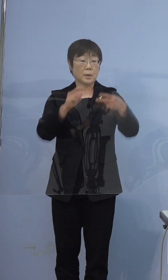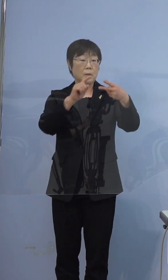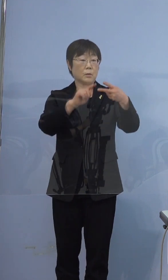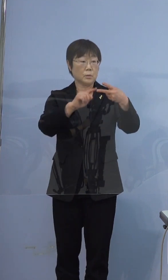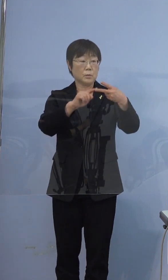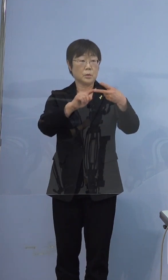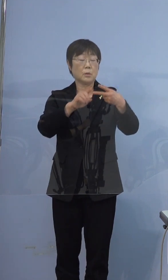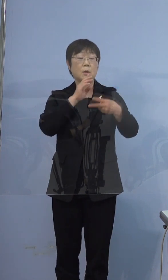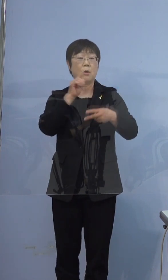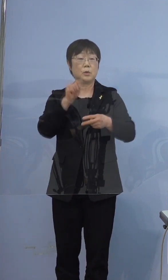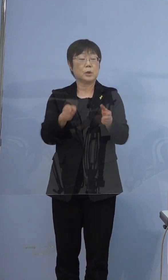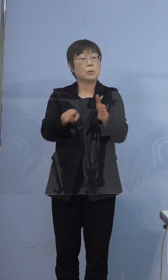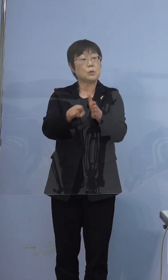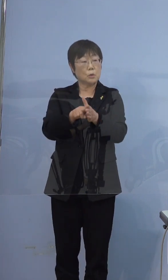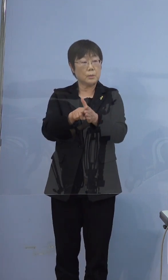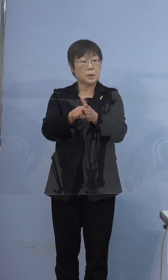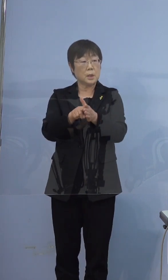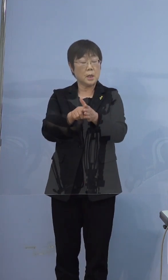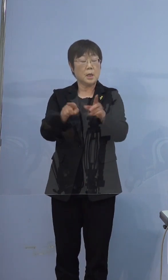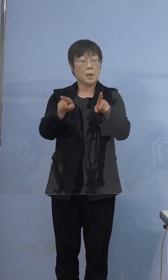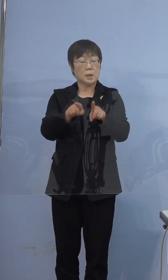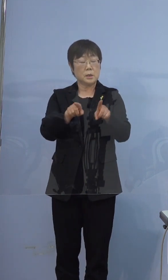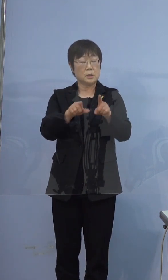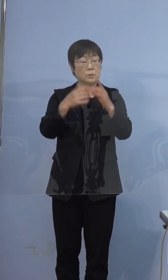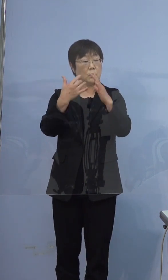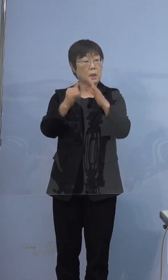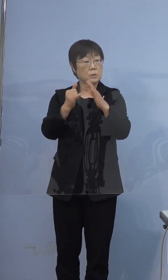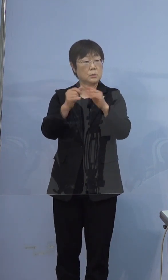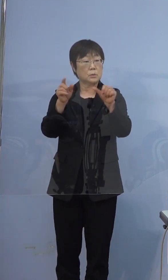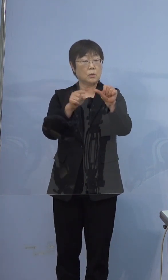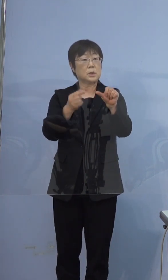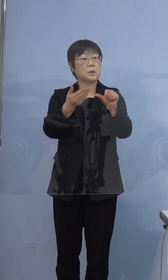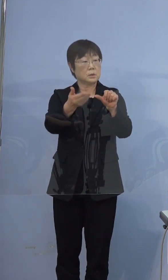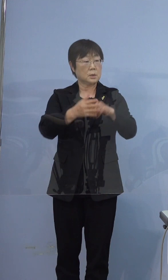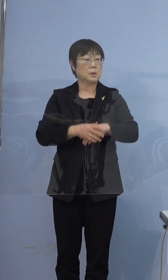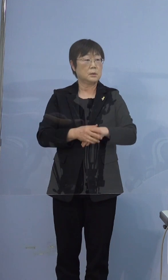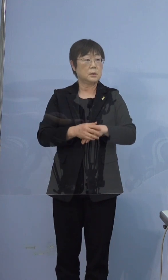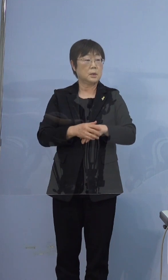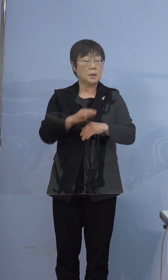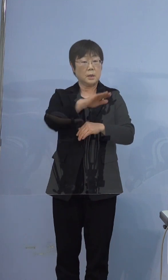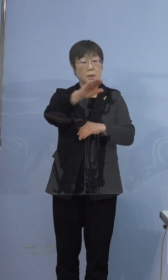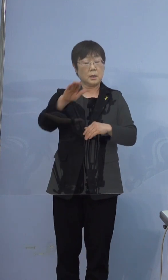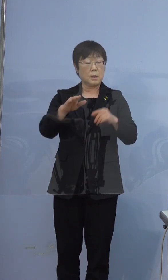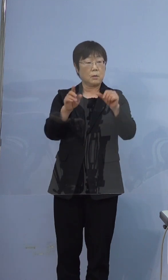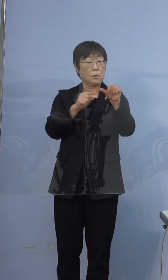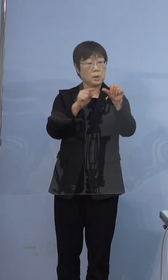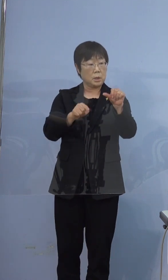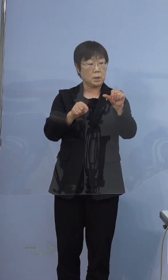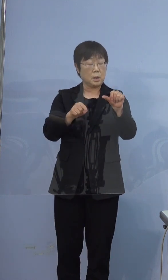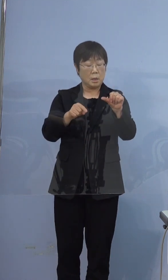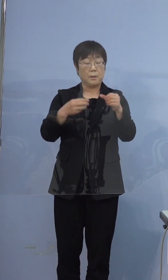同居5人家族で全員が陽性というふうに